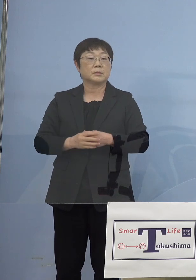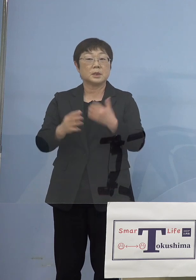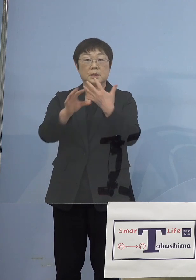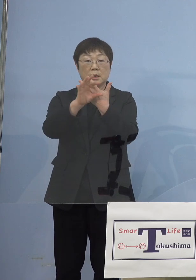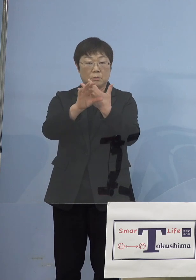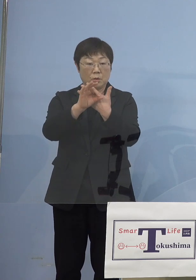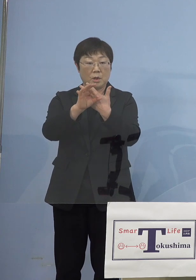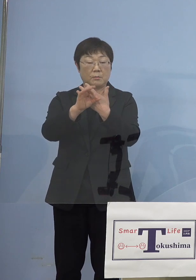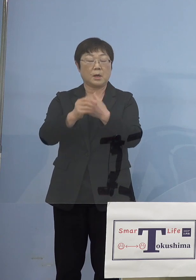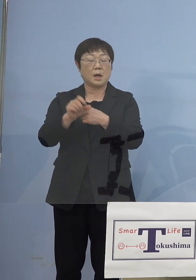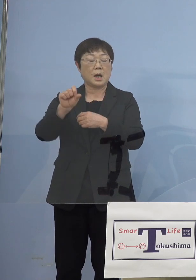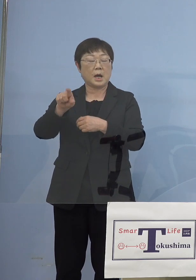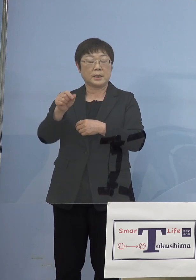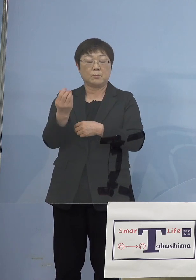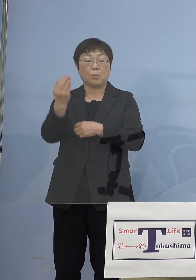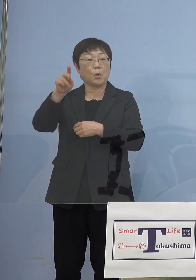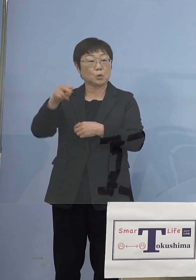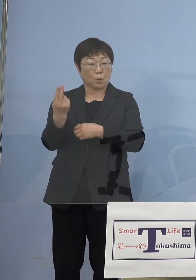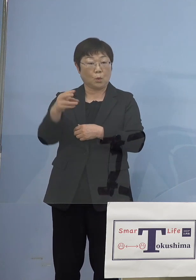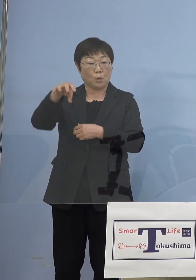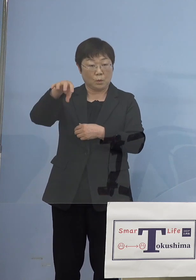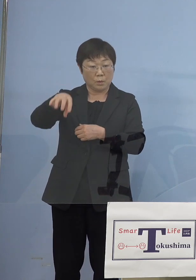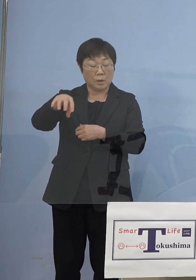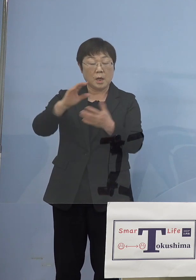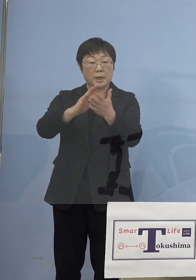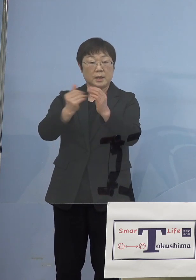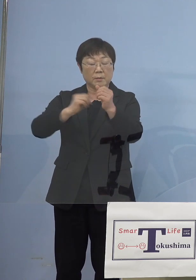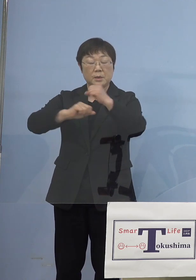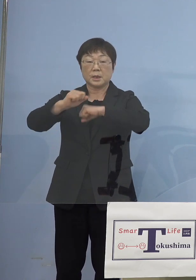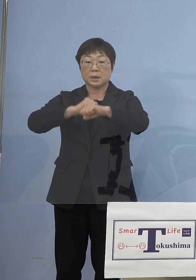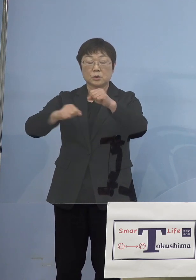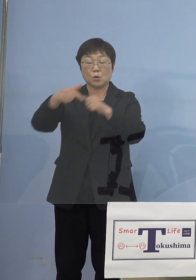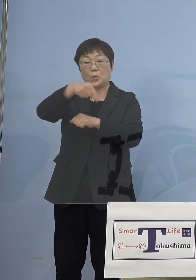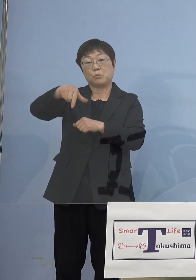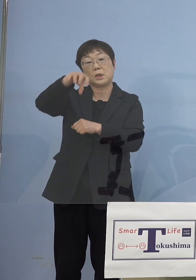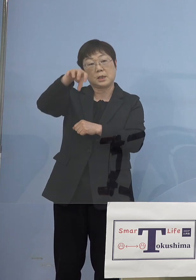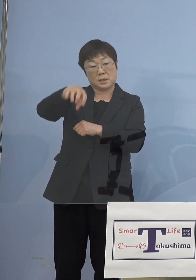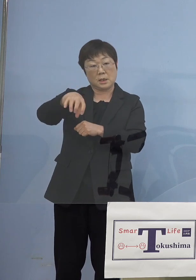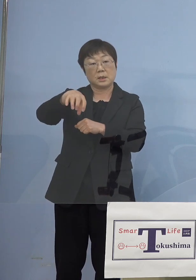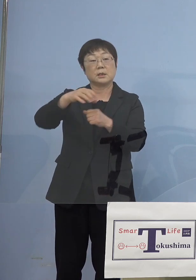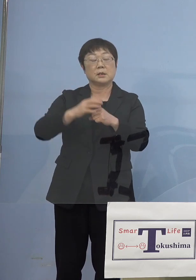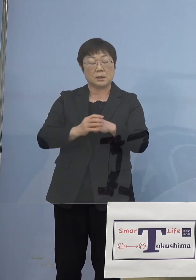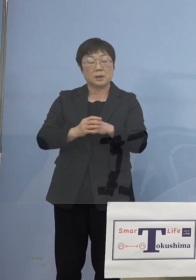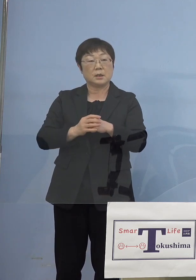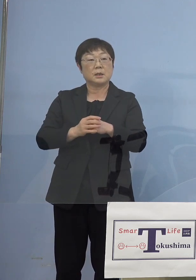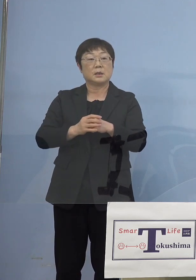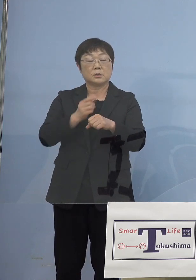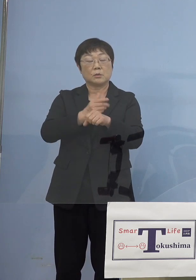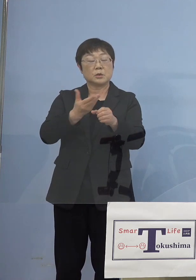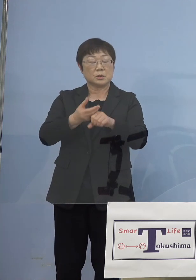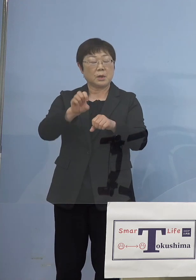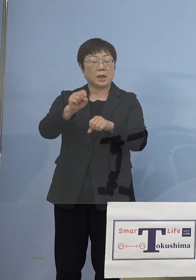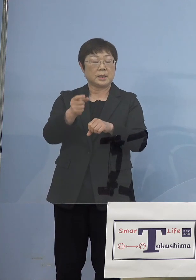あいぽーと（徳島）、その県民活動プラザの中で 実はあいぽーと徳島も一緒にあるんですね